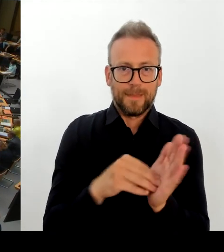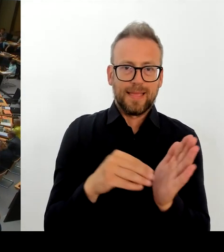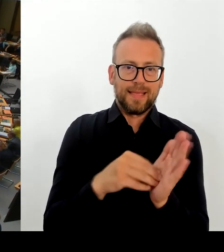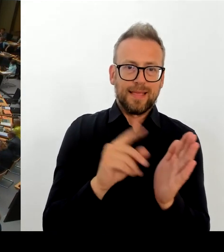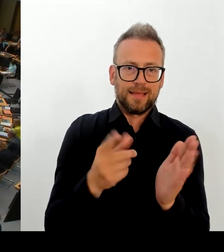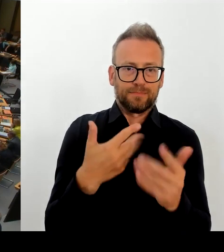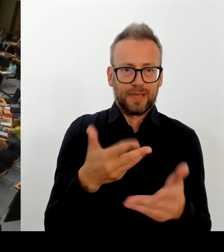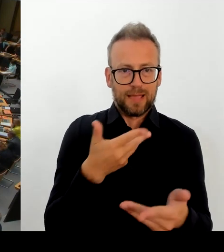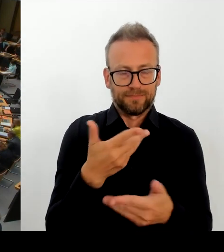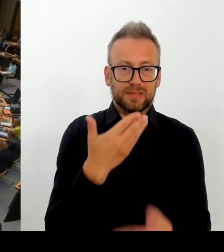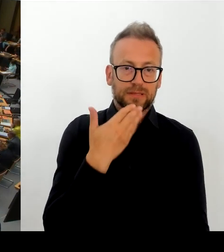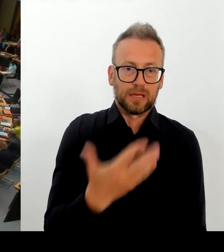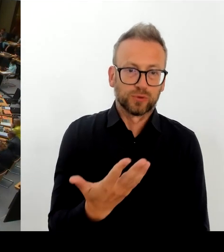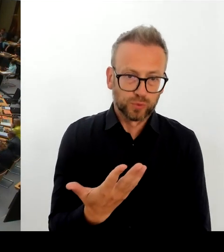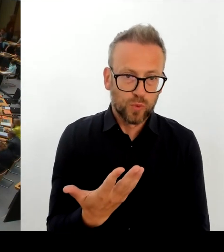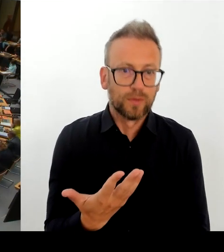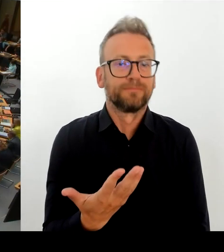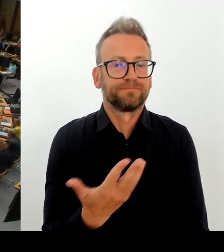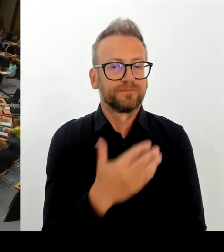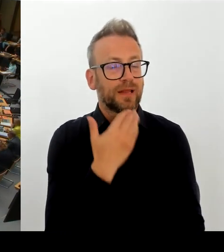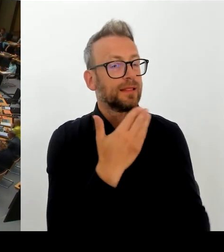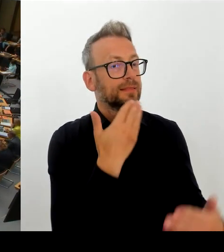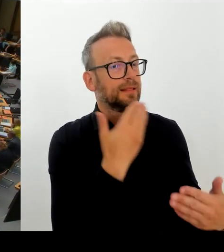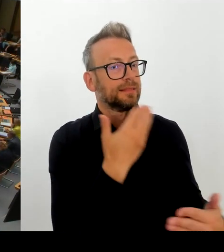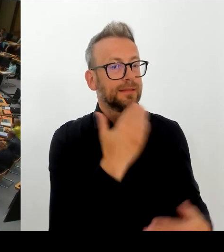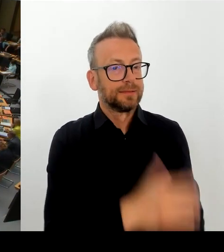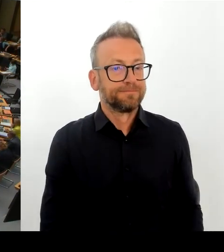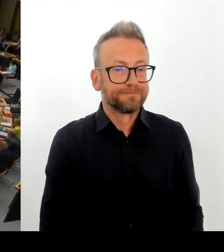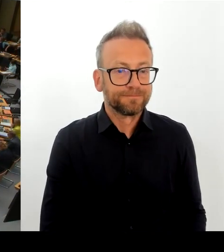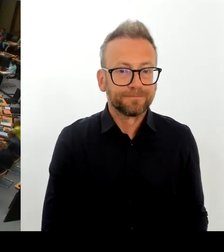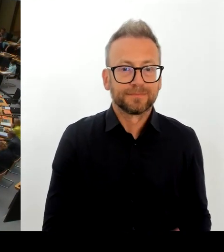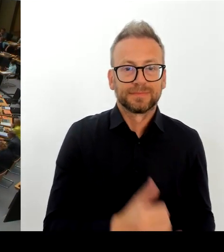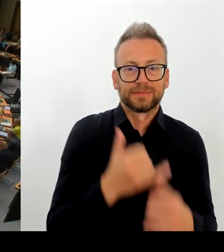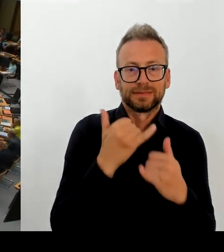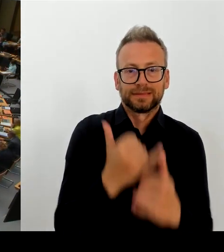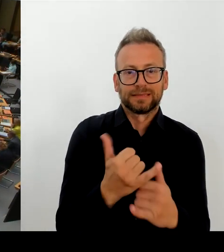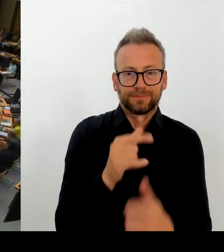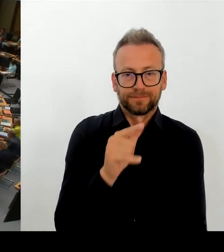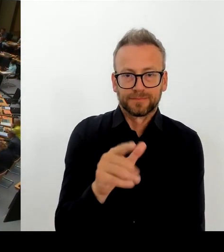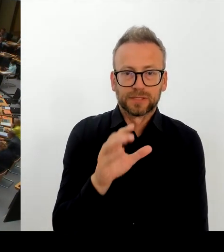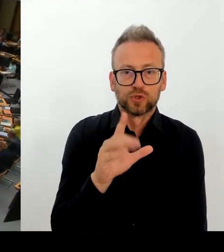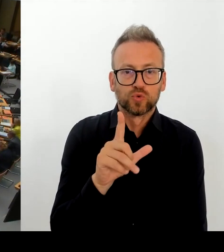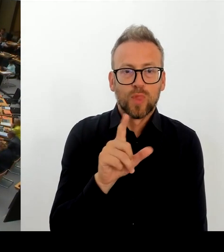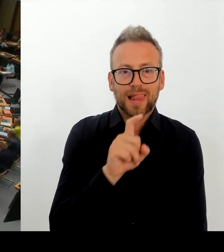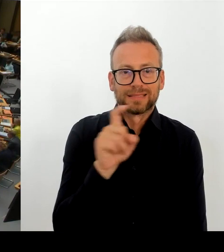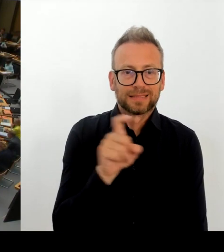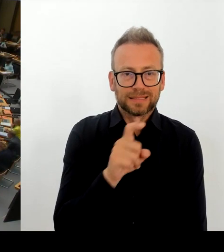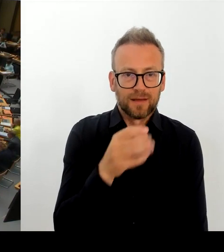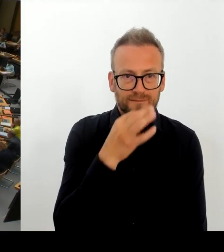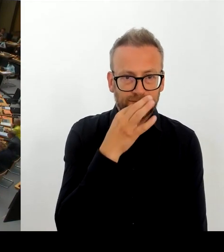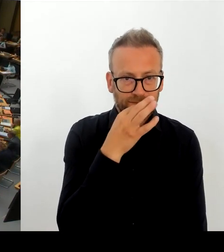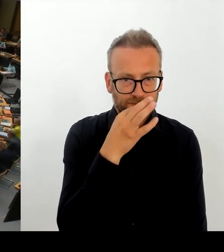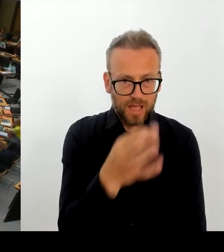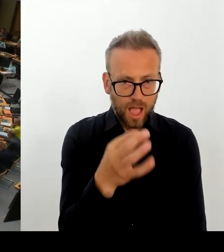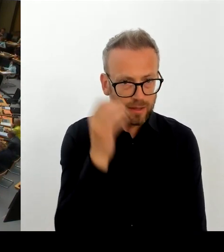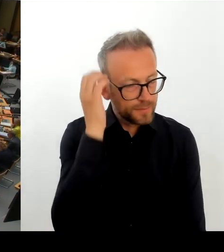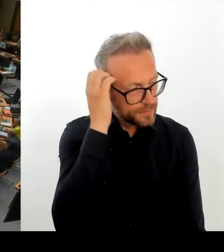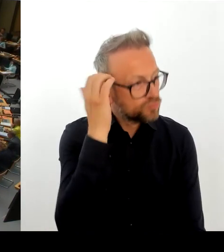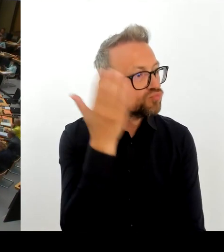im Mittelpunkt stehen. Da ist allerdings niemand aus dem sozialarbeiterischen Bereich eingeladen, sondern Polizei und Justiz. Deswegen meine Frage: Was